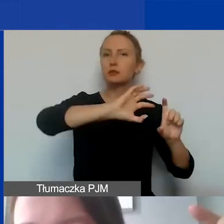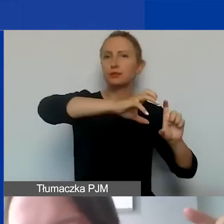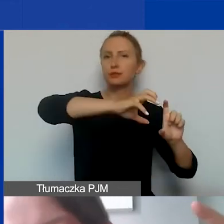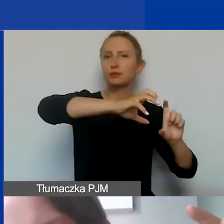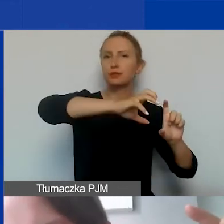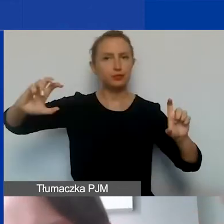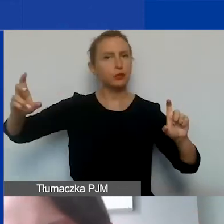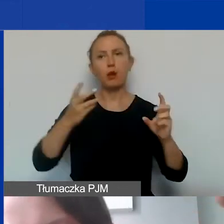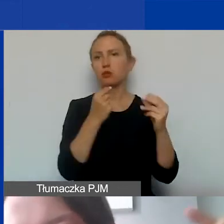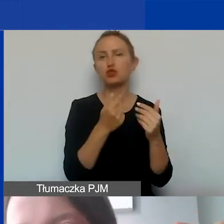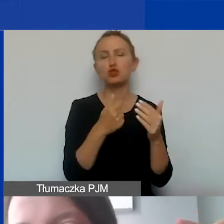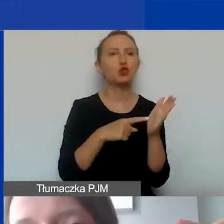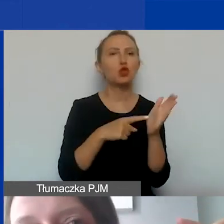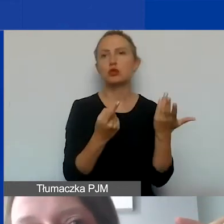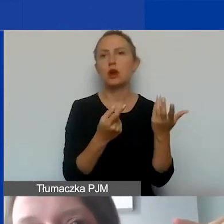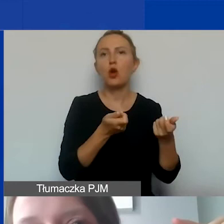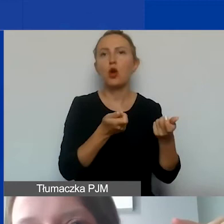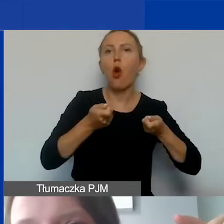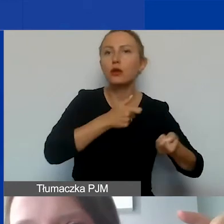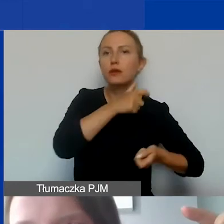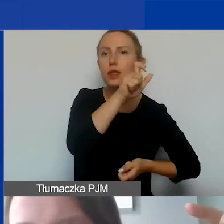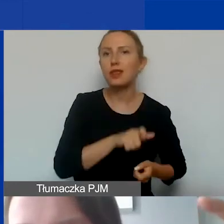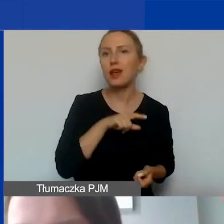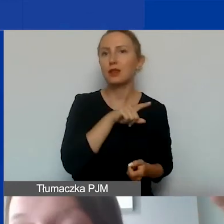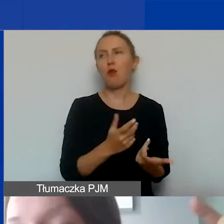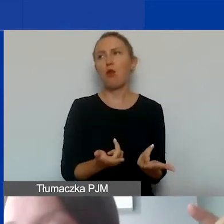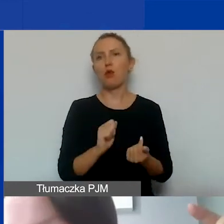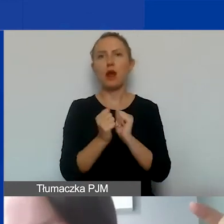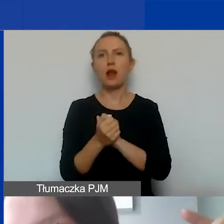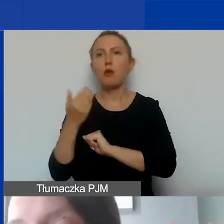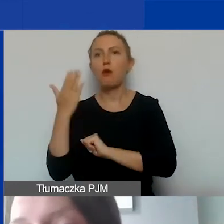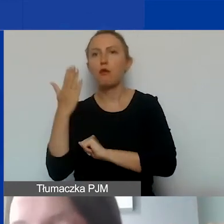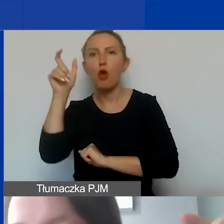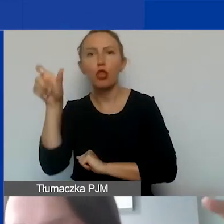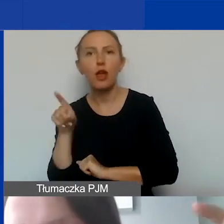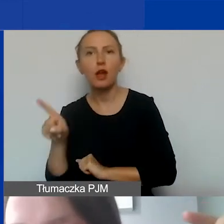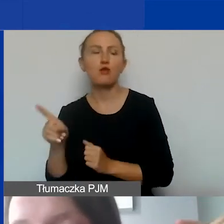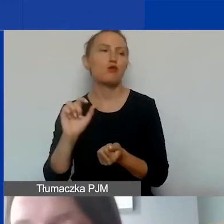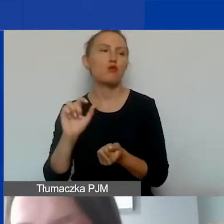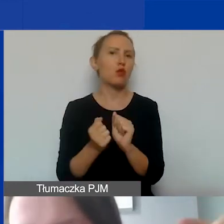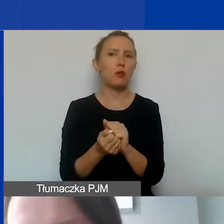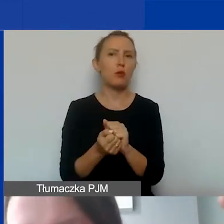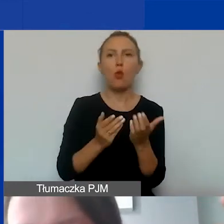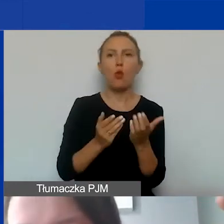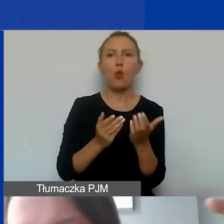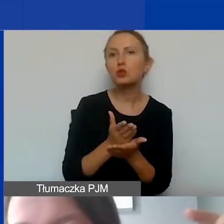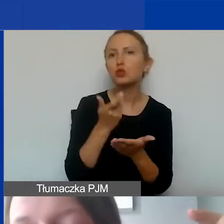czy to dotyczy koordynatora, czy wolontariusza, czy usługi, zakupionego sprzętu,